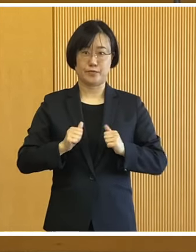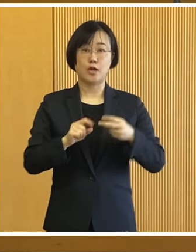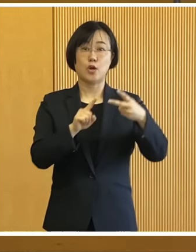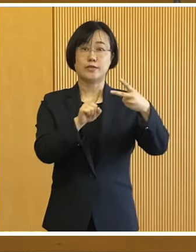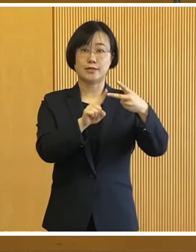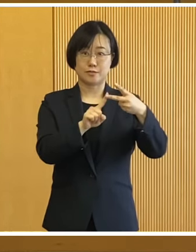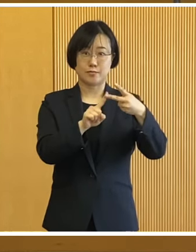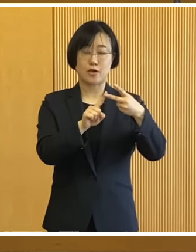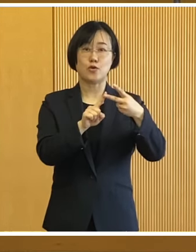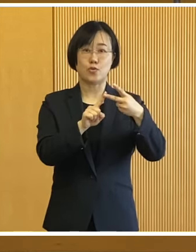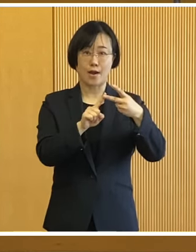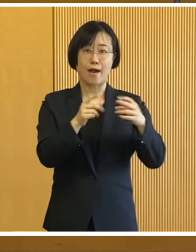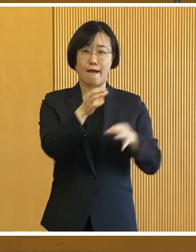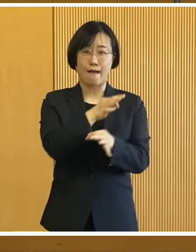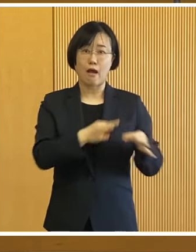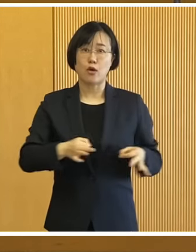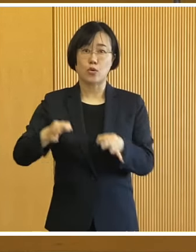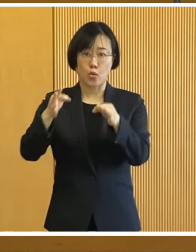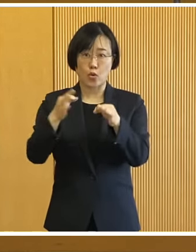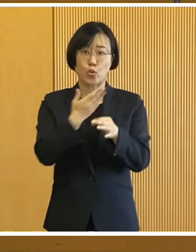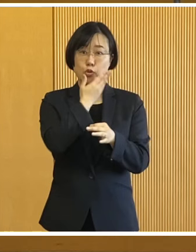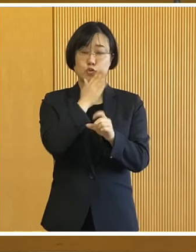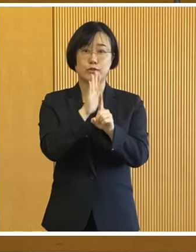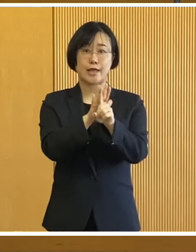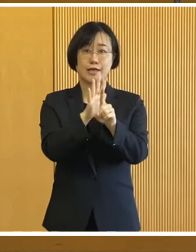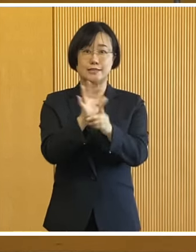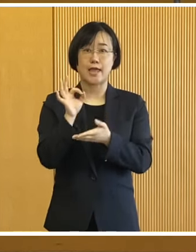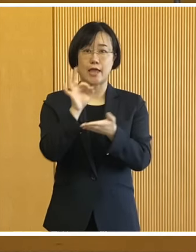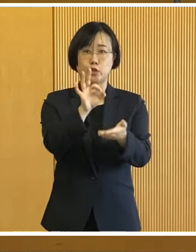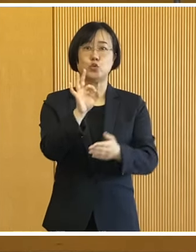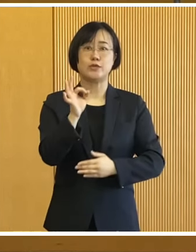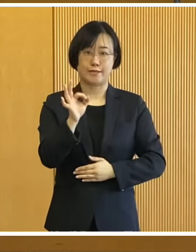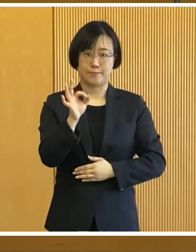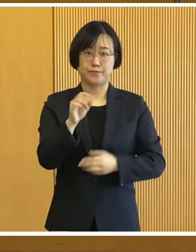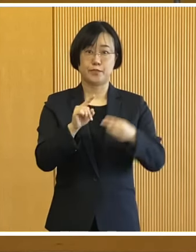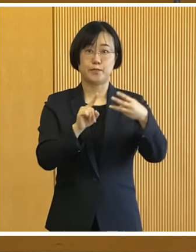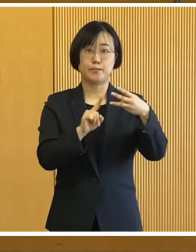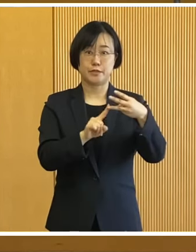2つ目が 価格高騰重点支援給付金について